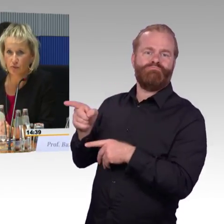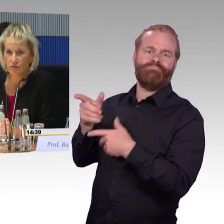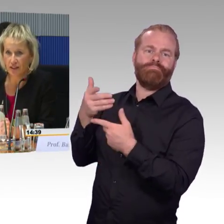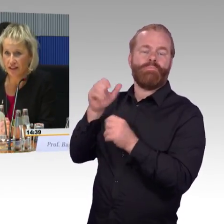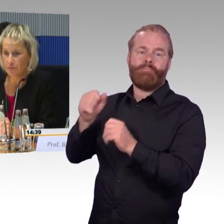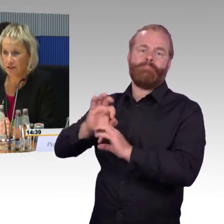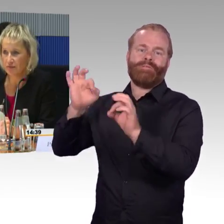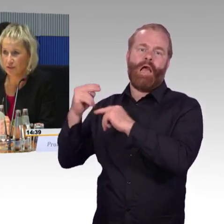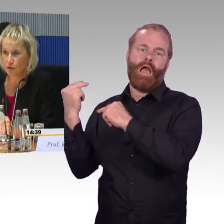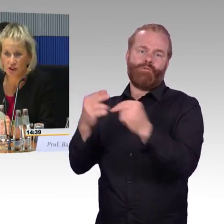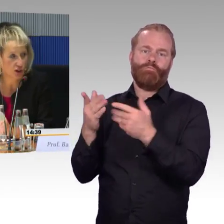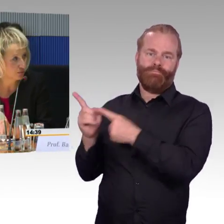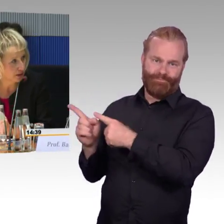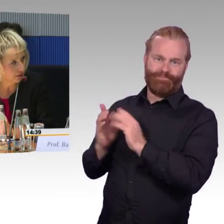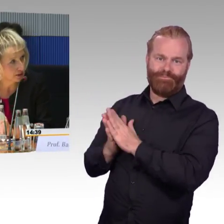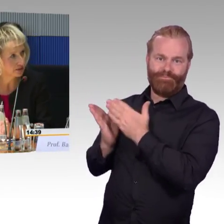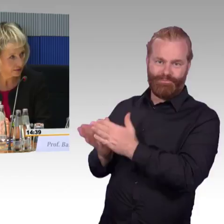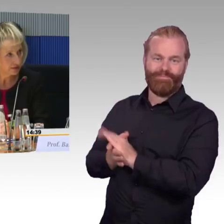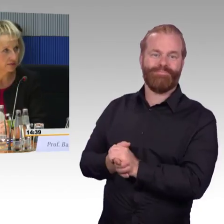was den Personenverkehr betrifft, die würde ich dann übernehmen.